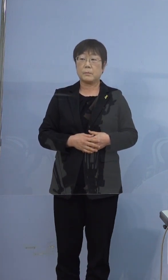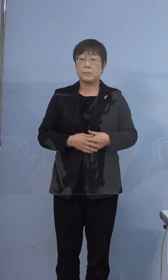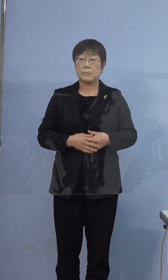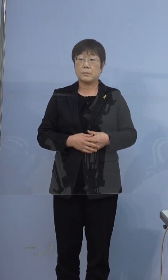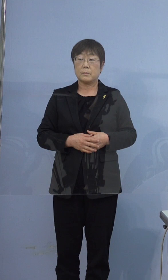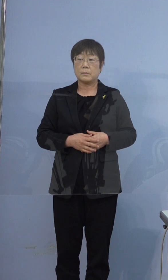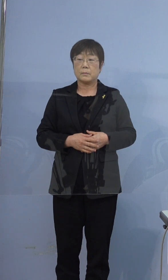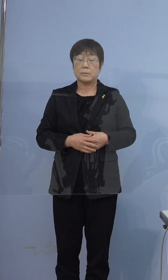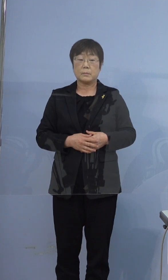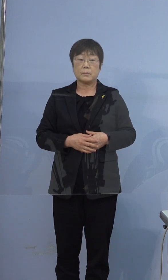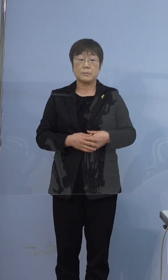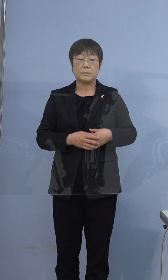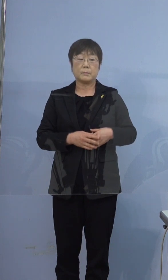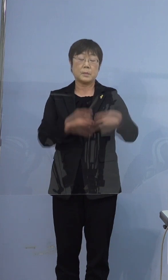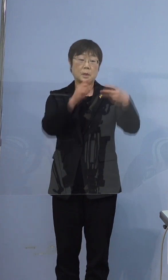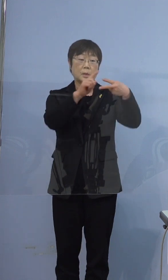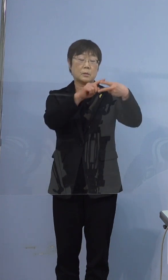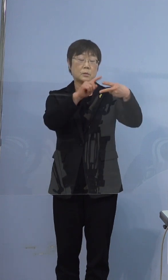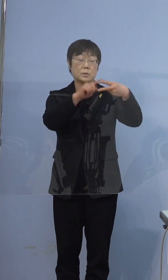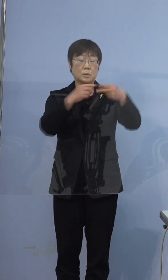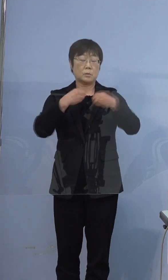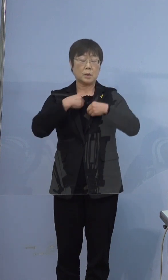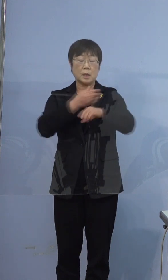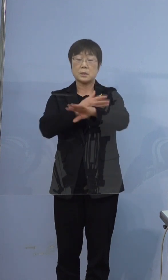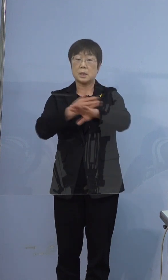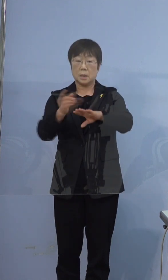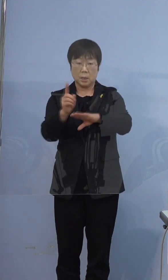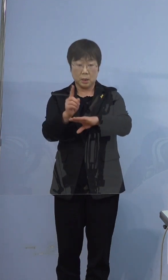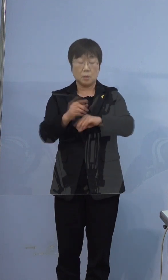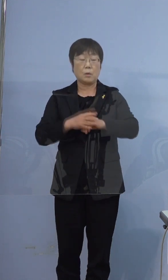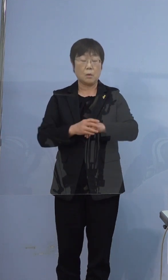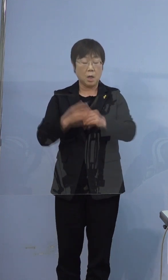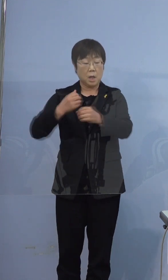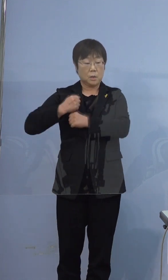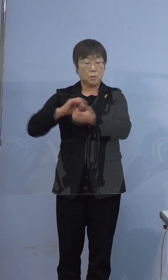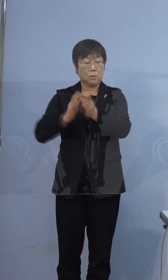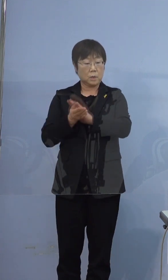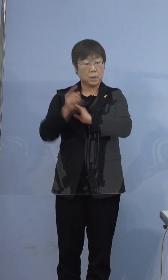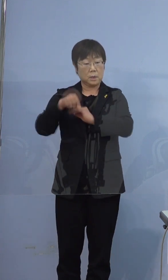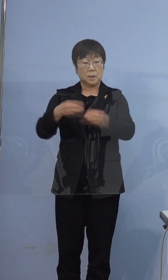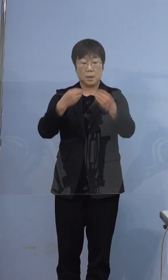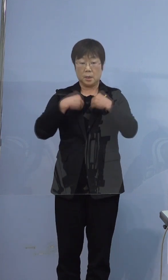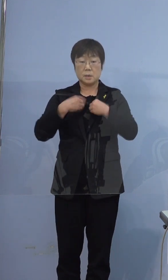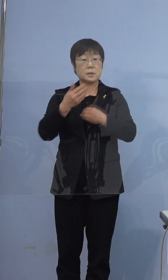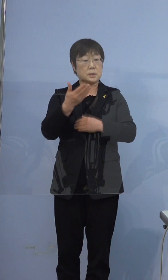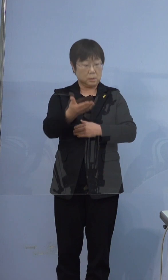396例目の方の感染経路としては 兵庫県内で感染したというふうに みられているんですか